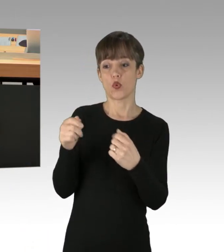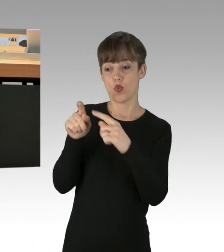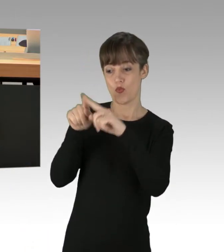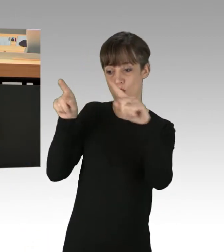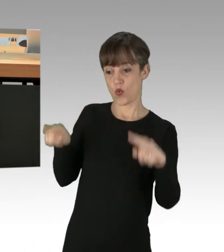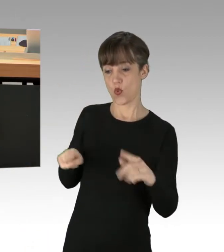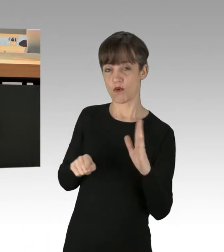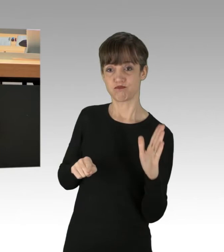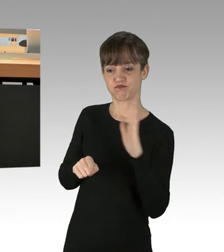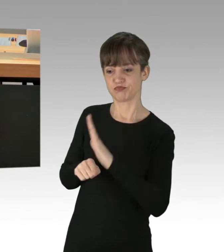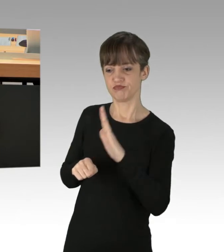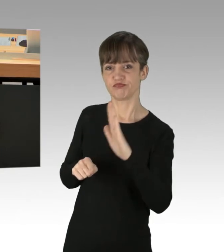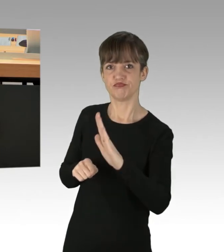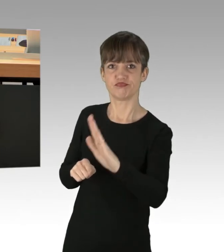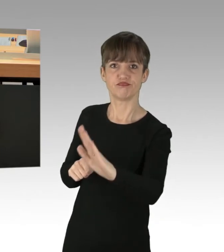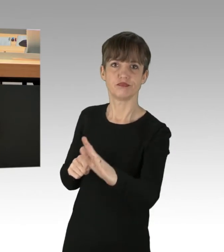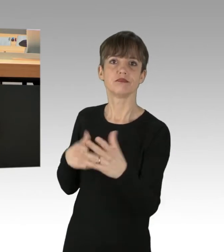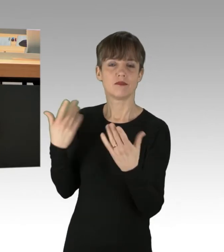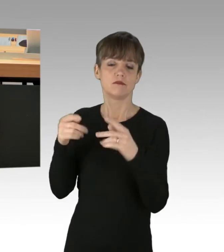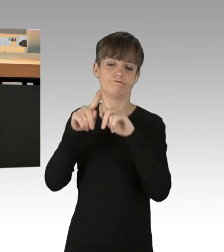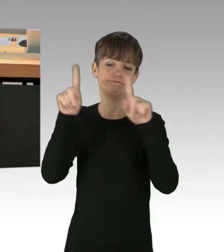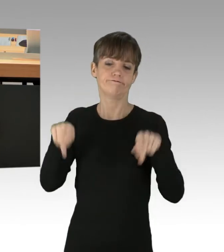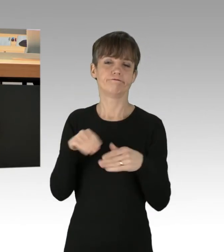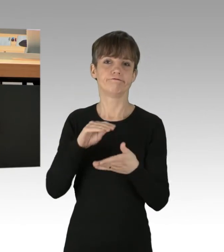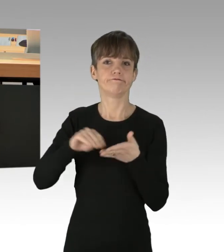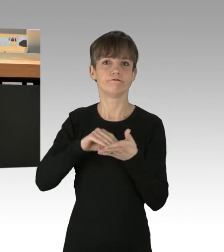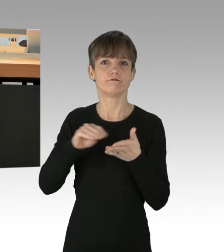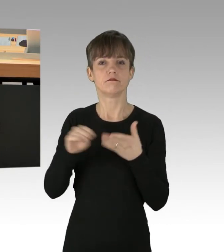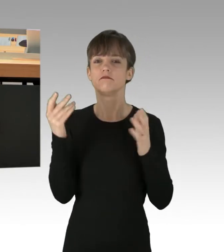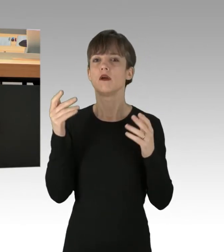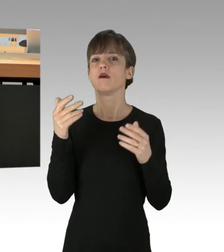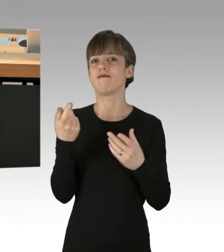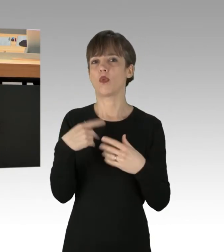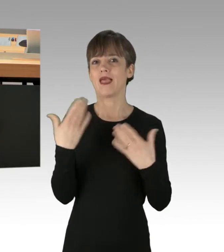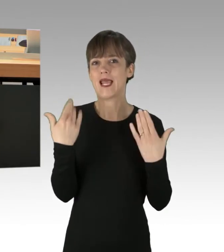von sogenannten Klimaaktivisten, die Folgendes beinhalteten: